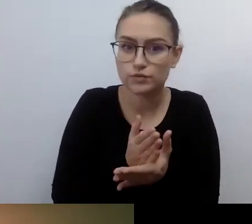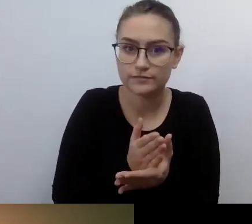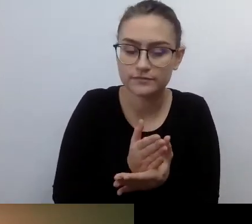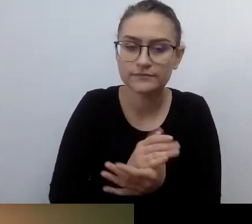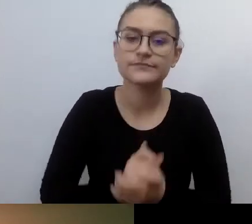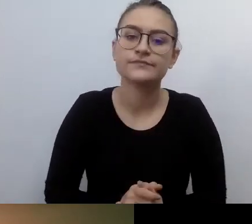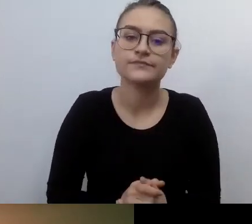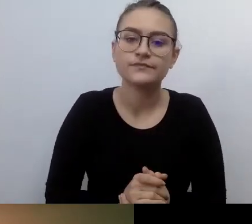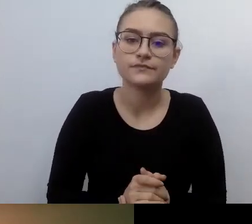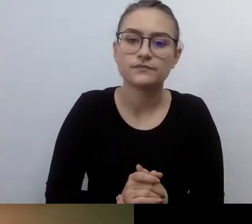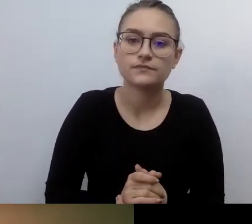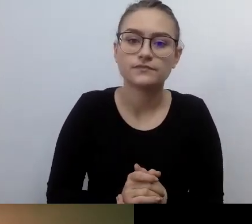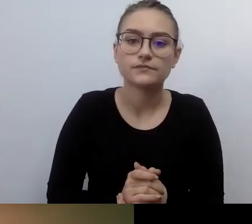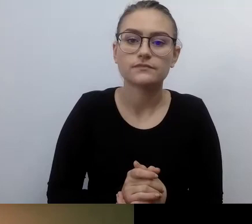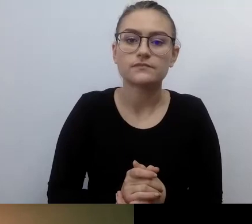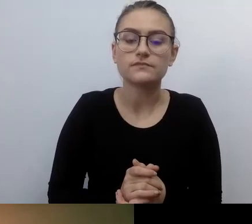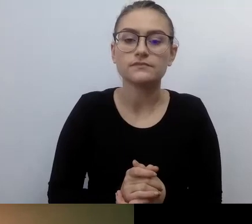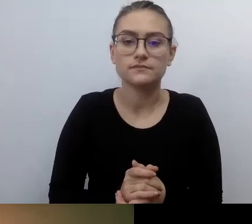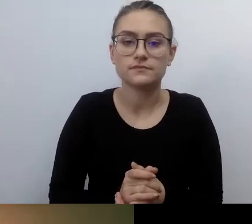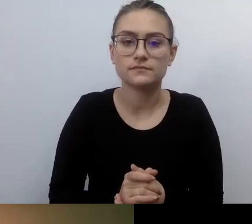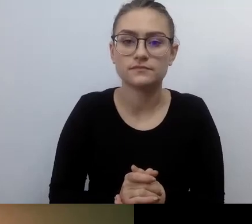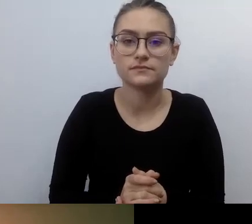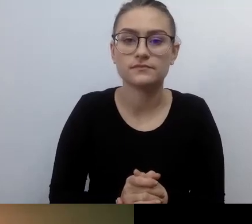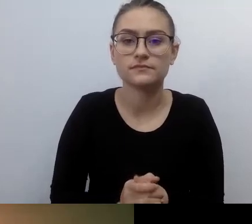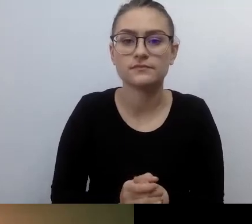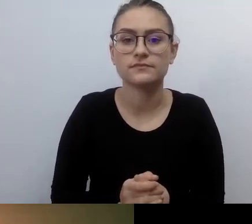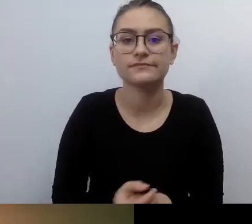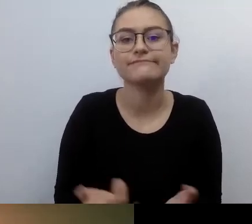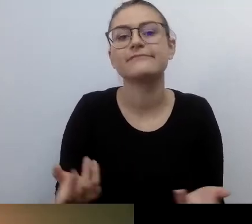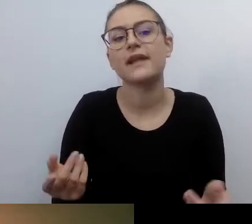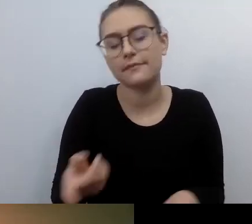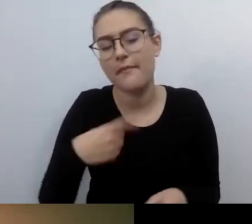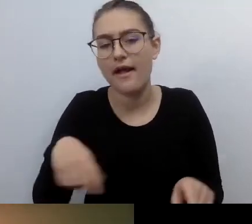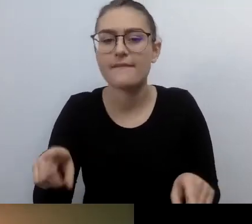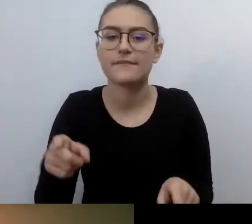że przy dostępności pracują osoby, które niekoniecznie chcą to robić - zmieńmy te osoby.